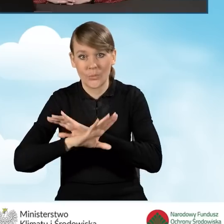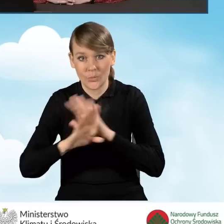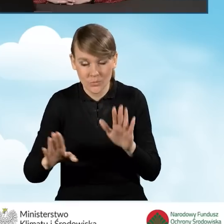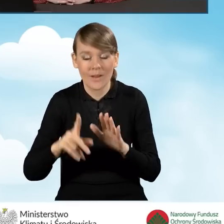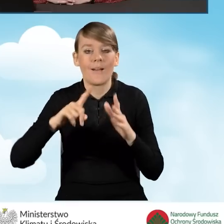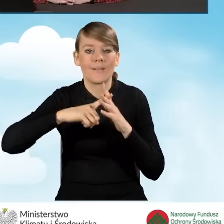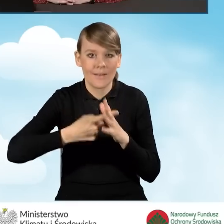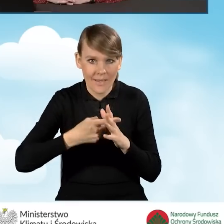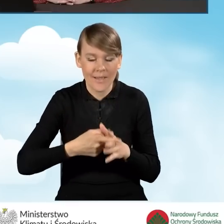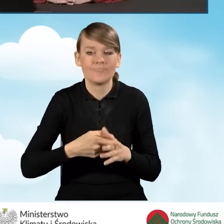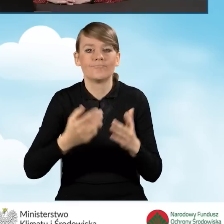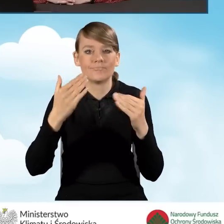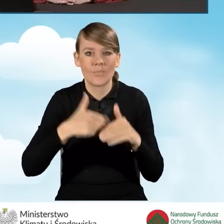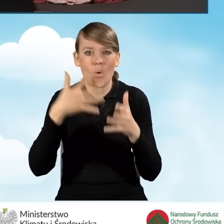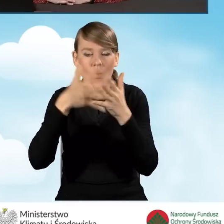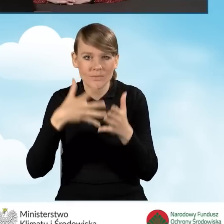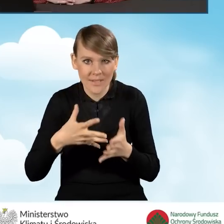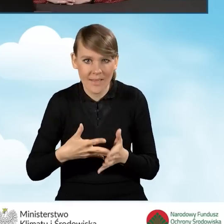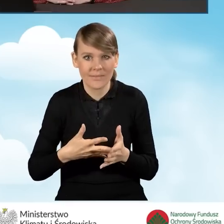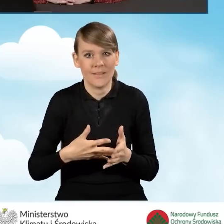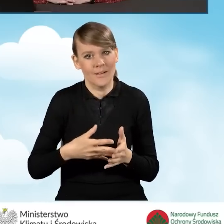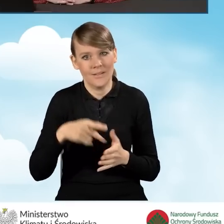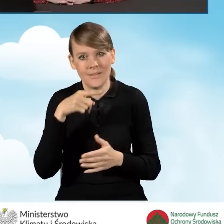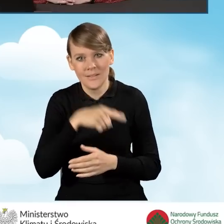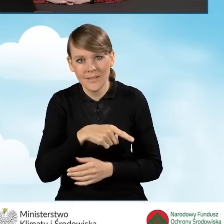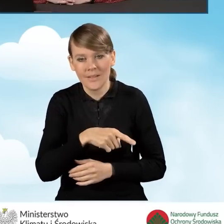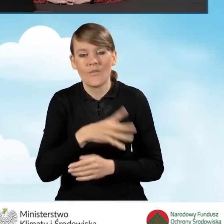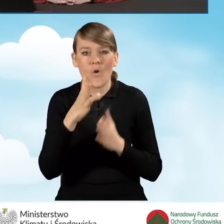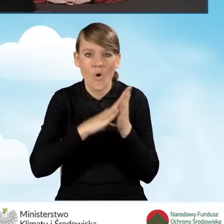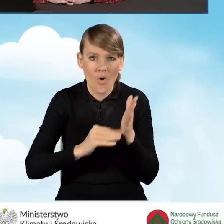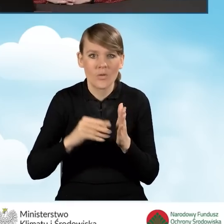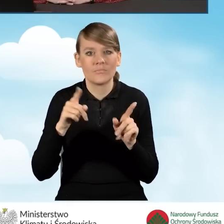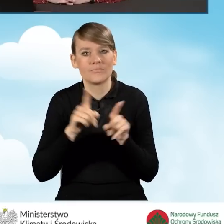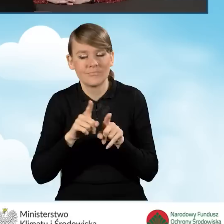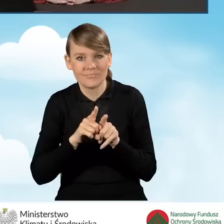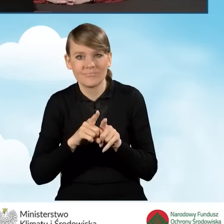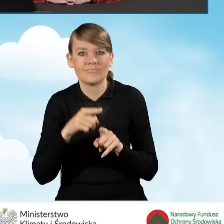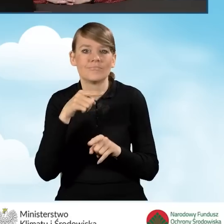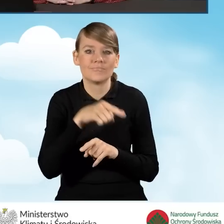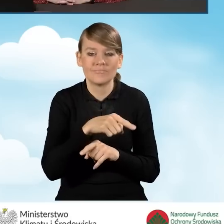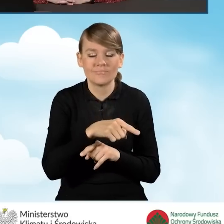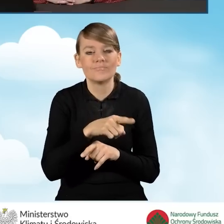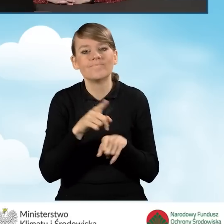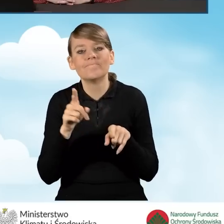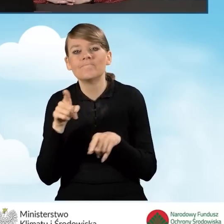Następuje jego ocena według kryteriów formalnych i merytorycznych zgodnych z dokumentami programowymi.